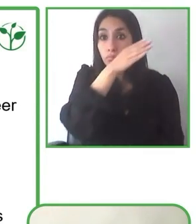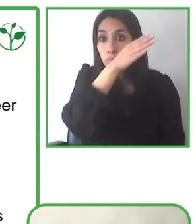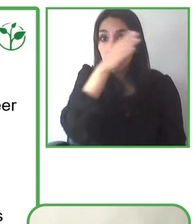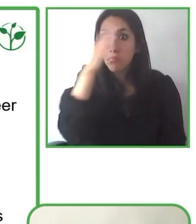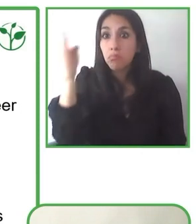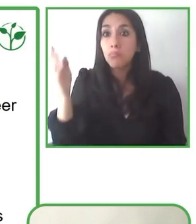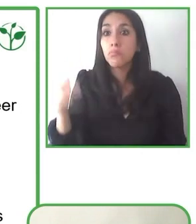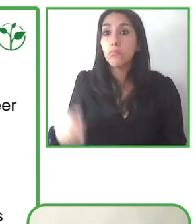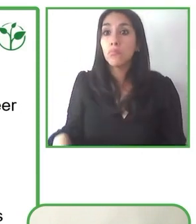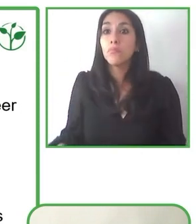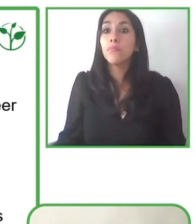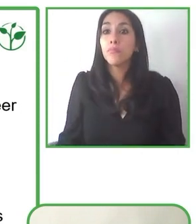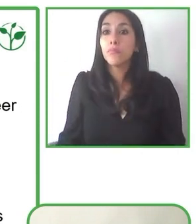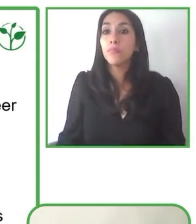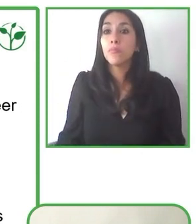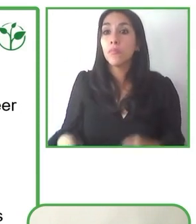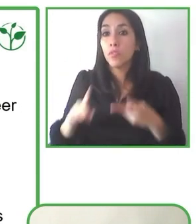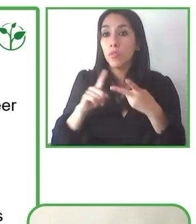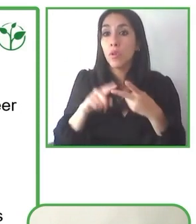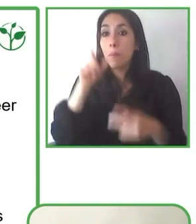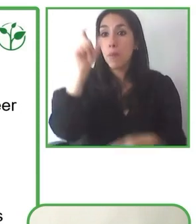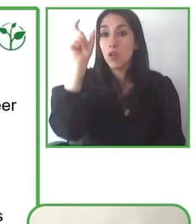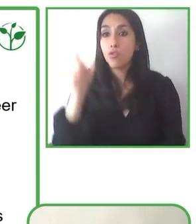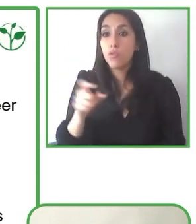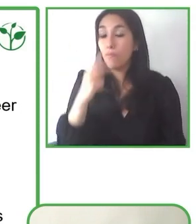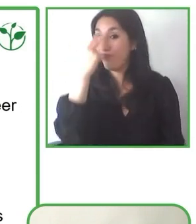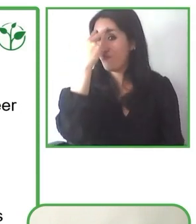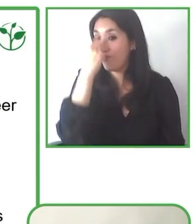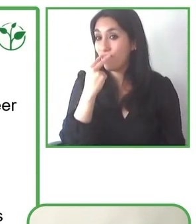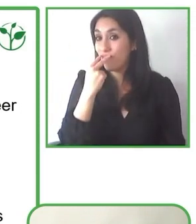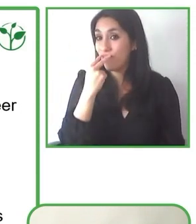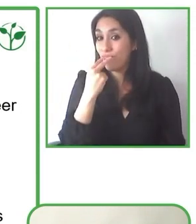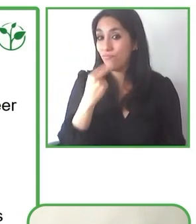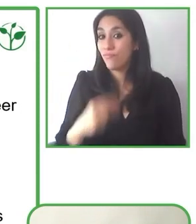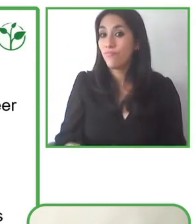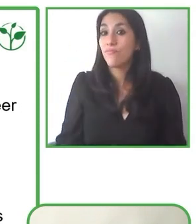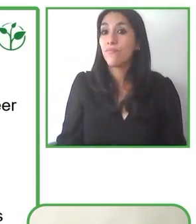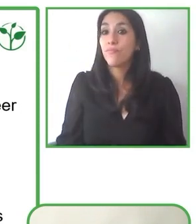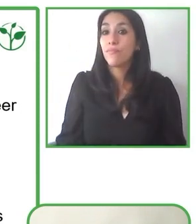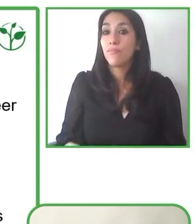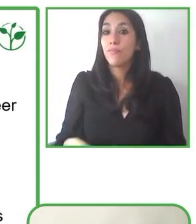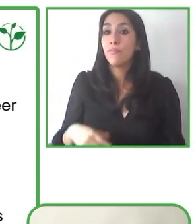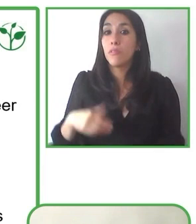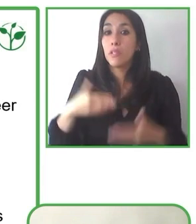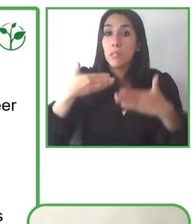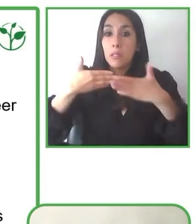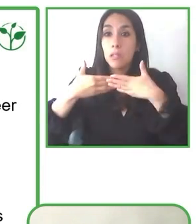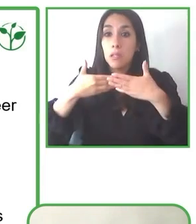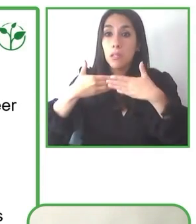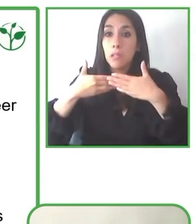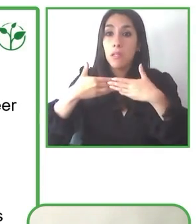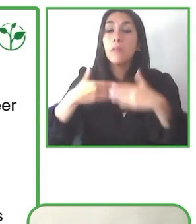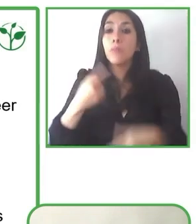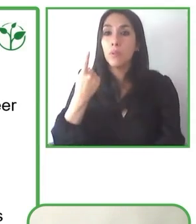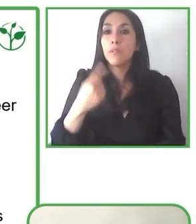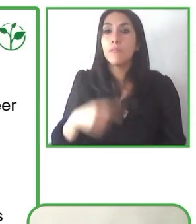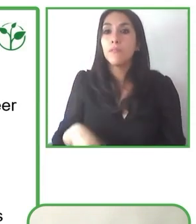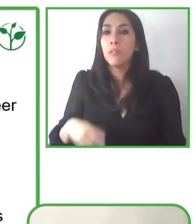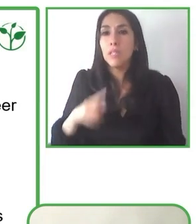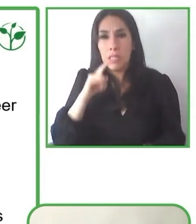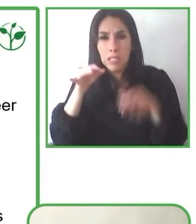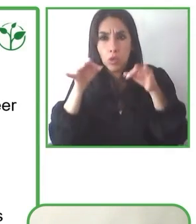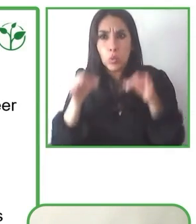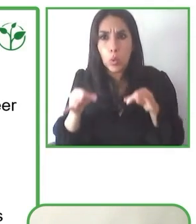en la región?